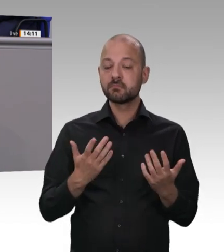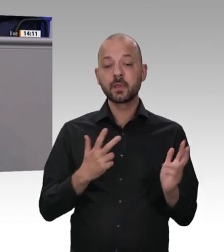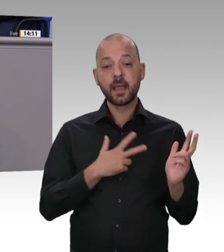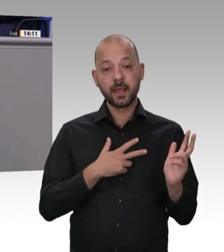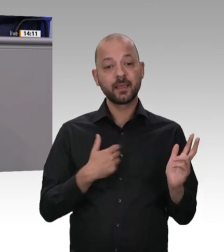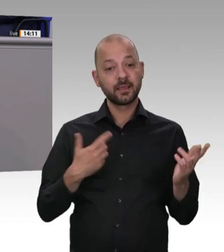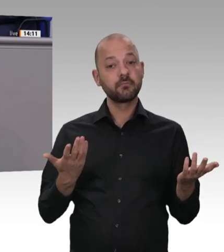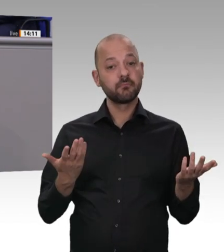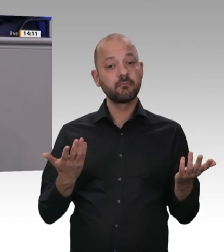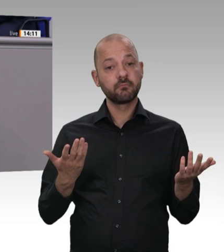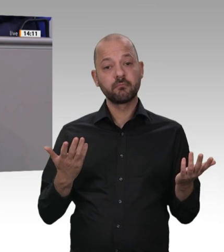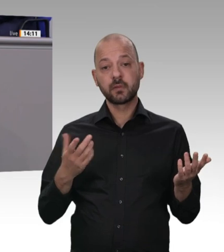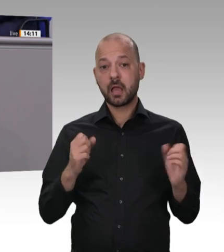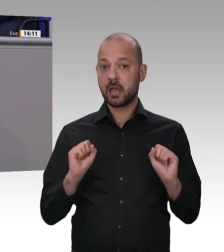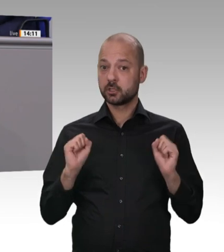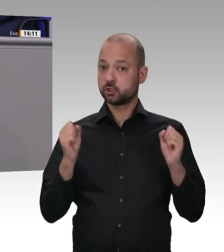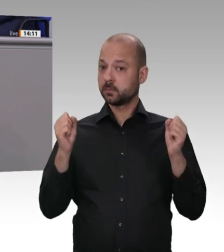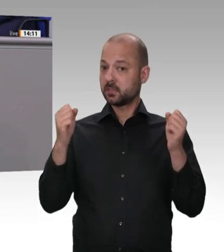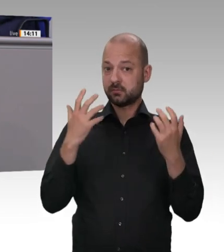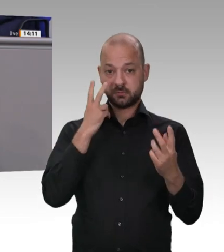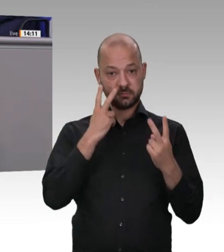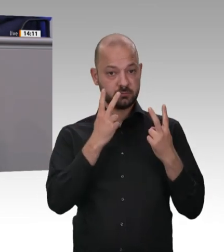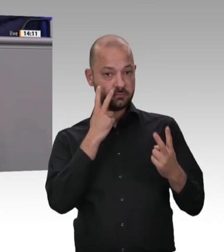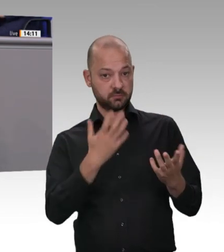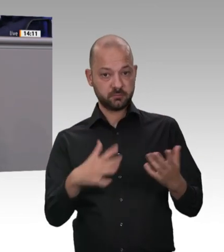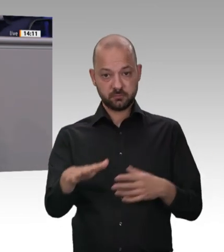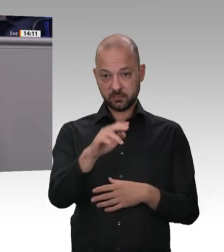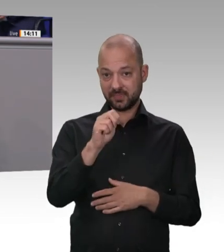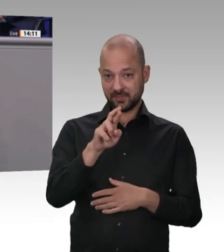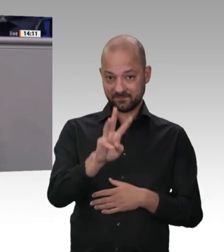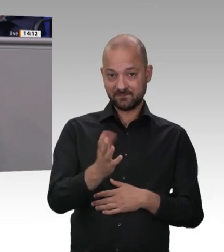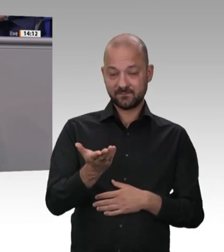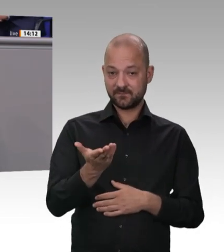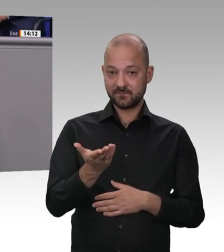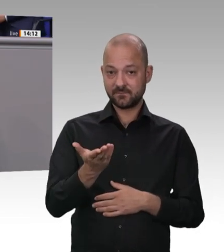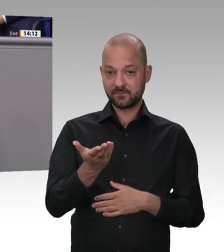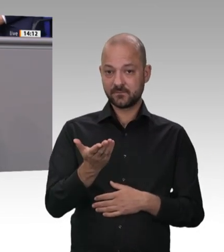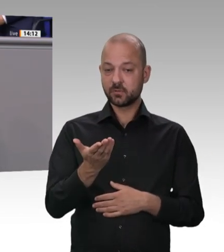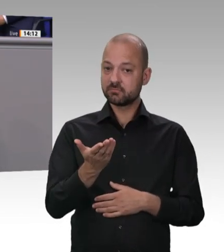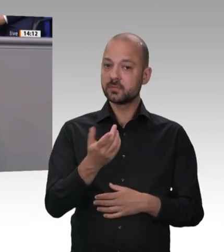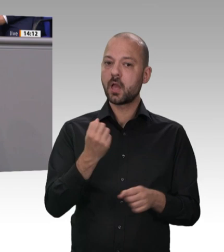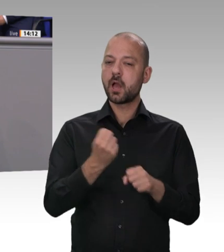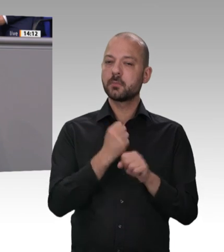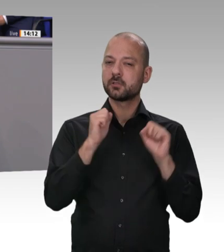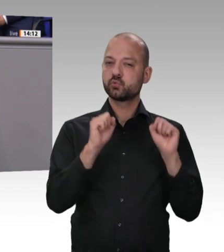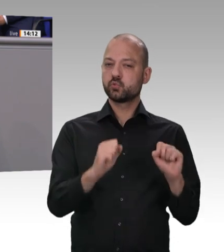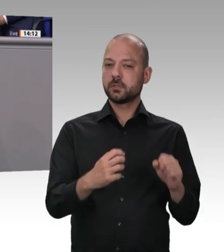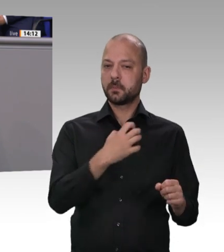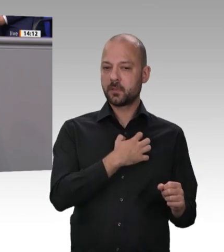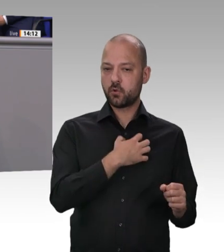Arbeitsschutz wichtig ist. Auch das haben wir alle gelernt: Vor Corona haben einige noch über Arbeitsschutz gesprochen, als sei es Bürokratie; da hat man sich über Paternoster und Teeküchen